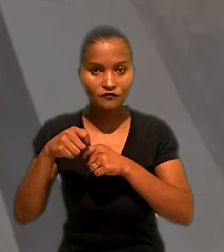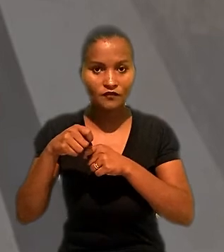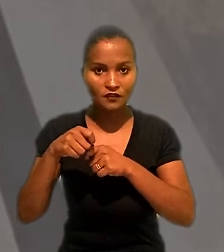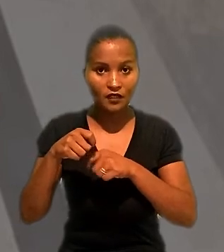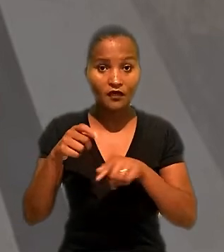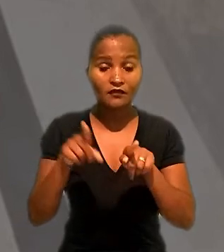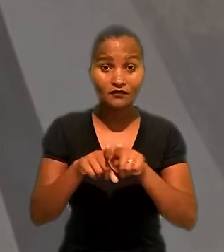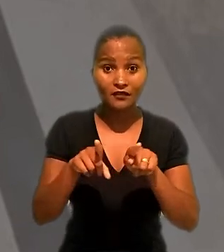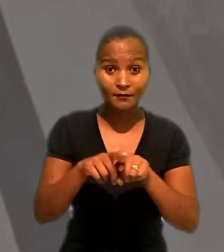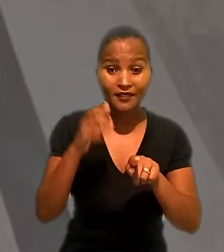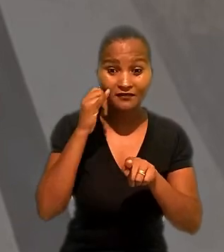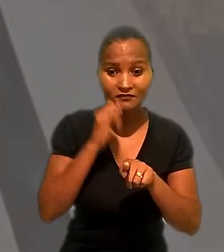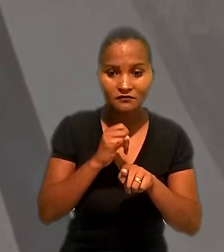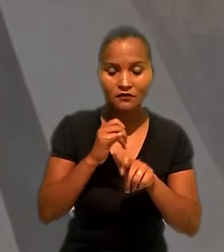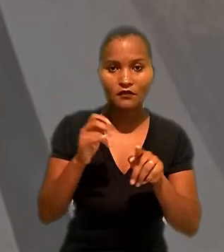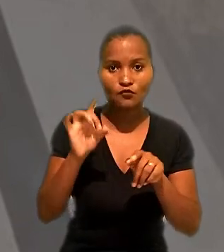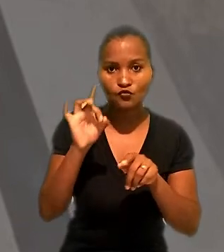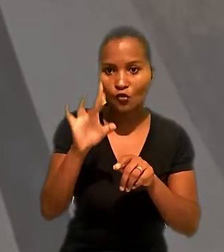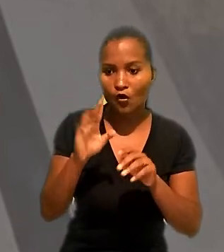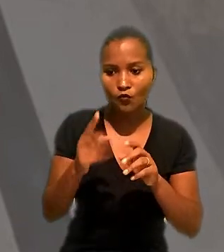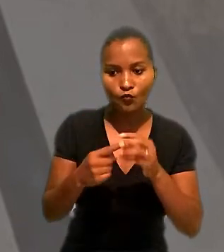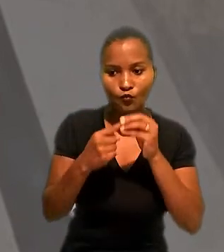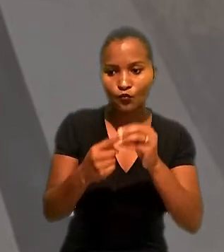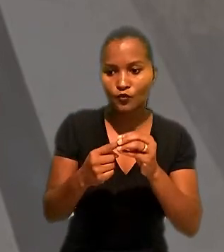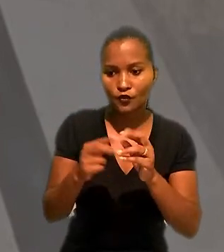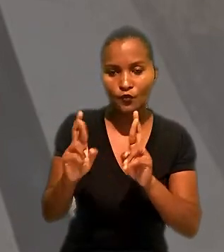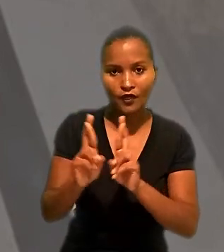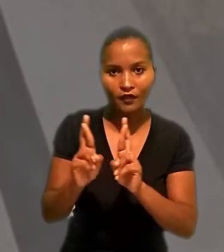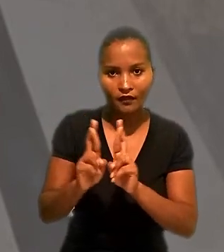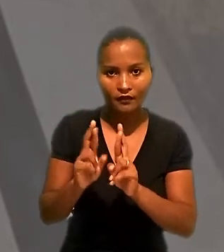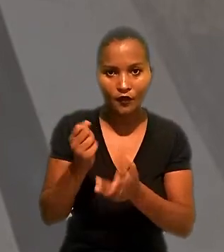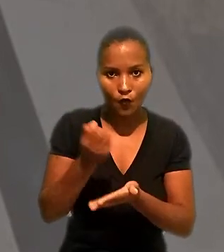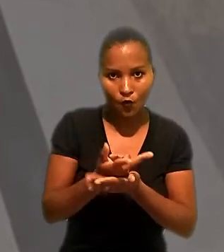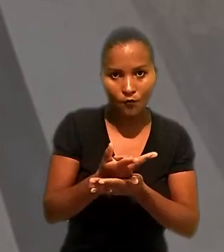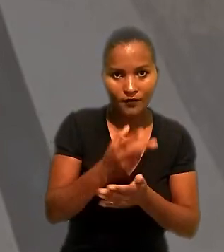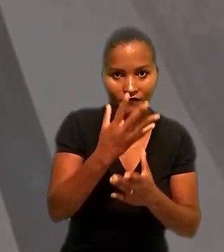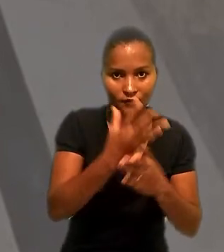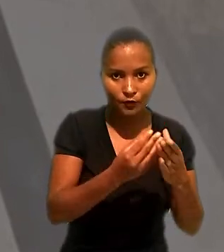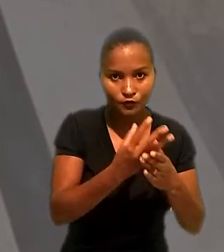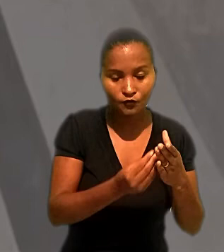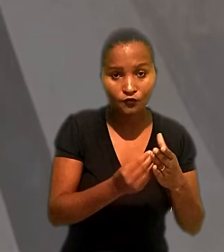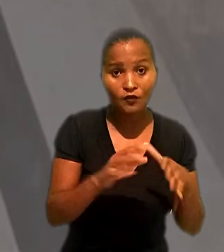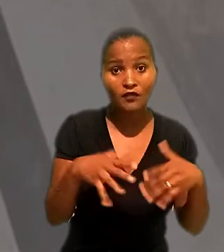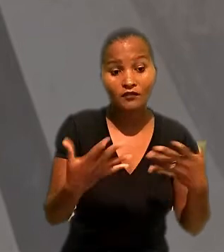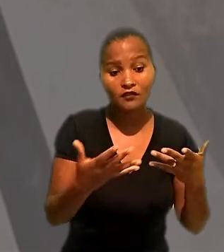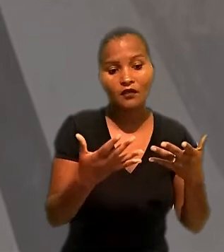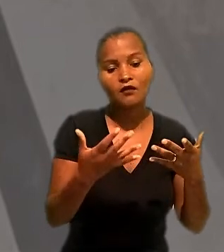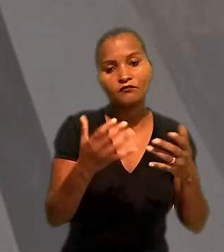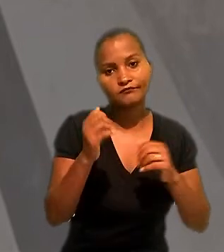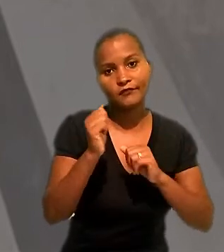e a exclusividade na contratação, a empresa compradora do produto passaria a ser considerada